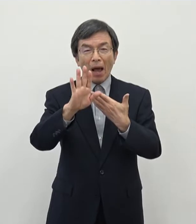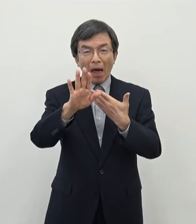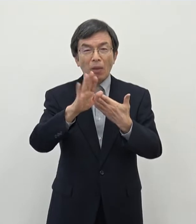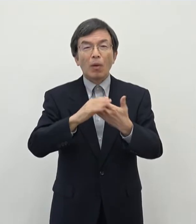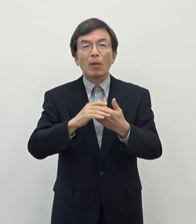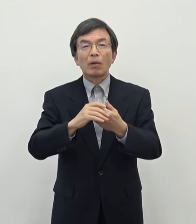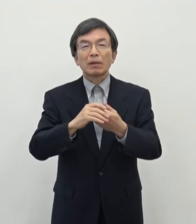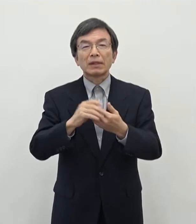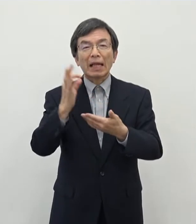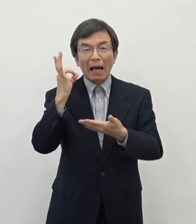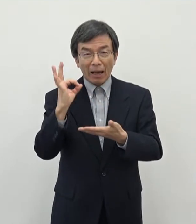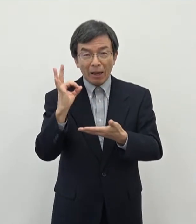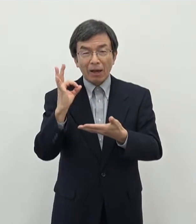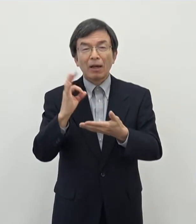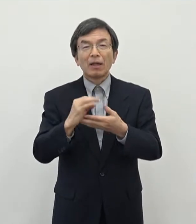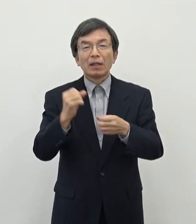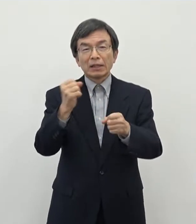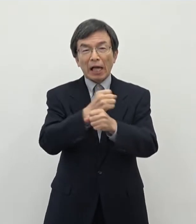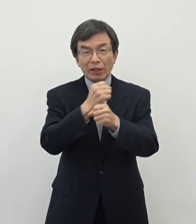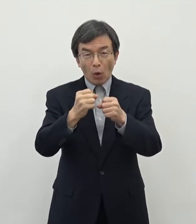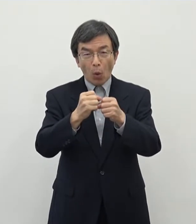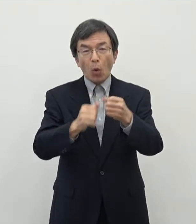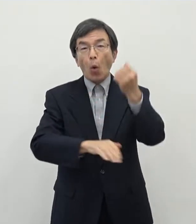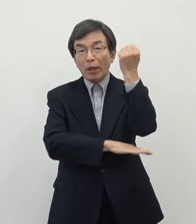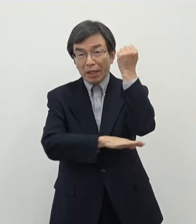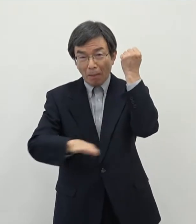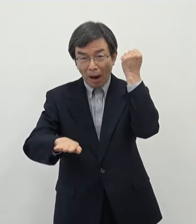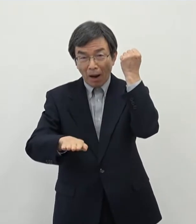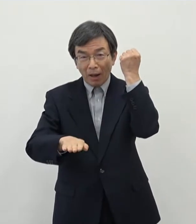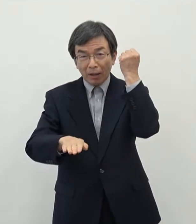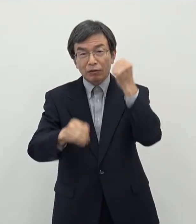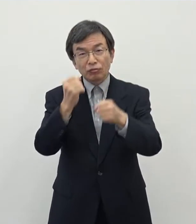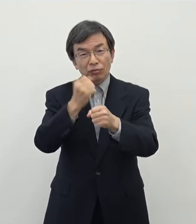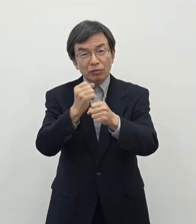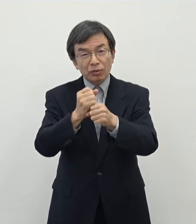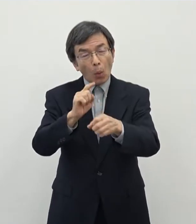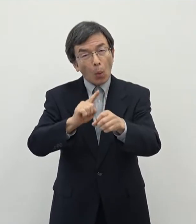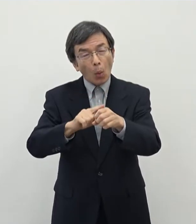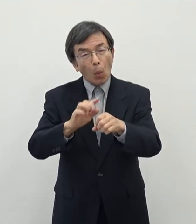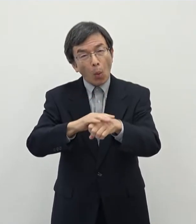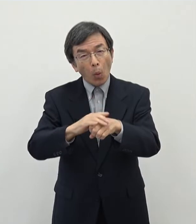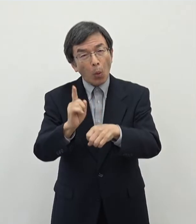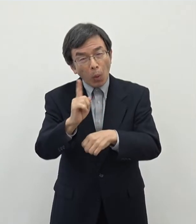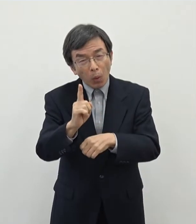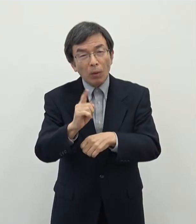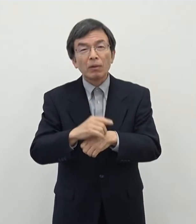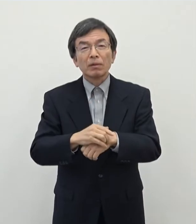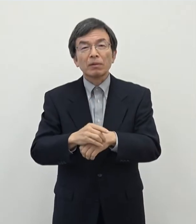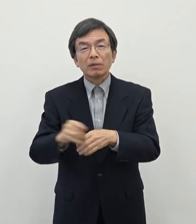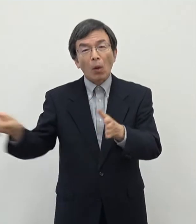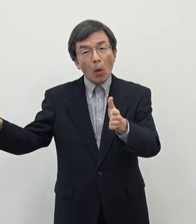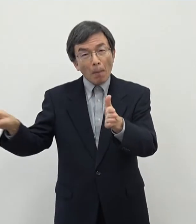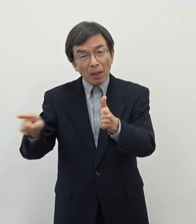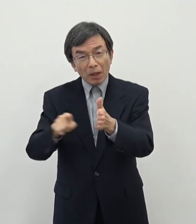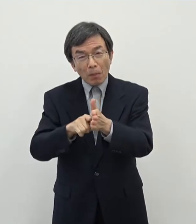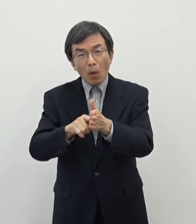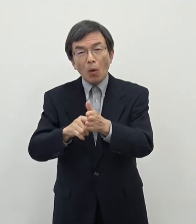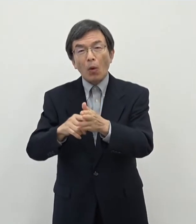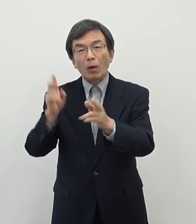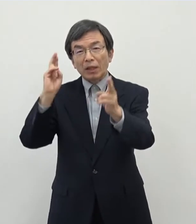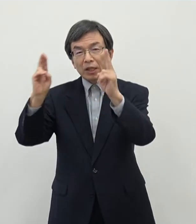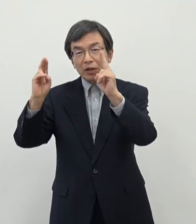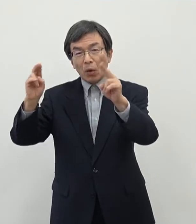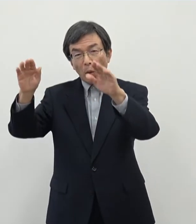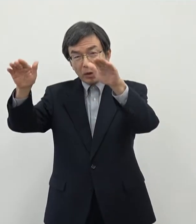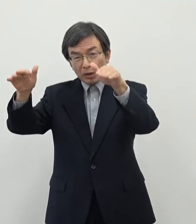奈良の産業基盤をどのように作っていくかということについてまぁこれまでも 企業誘致のですね 補助制度等については